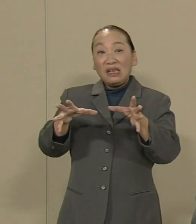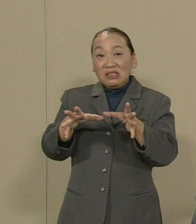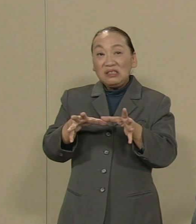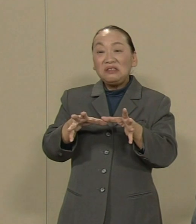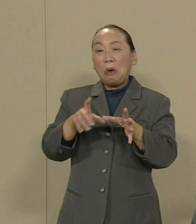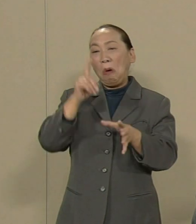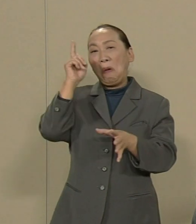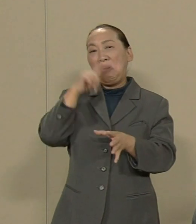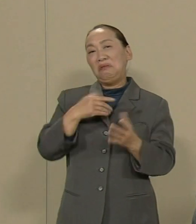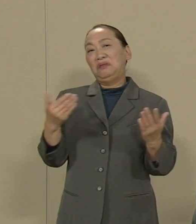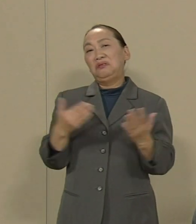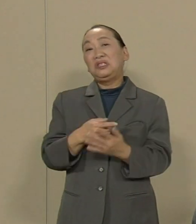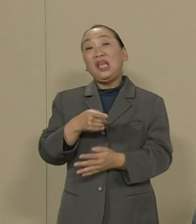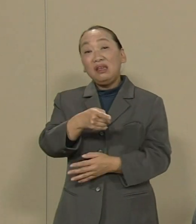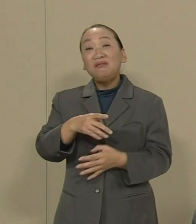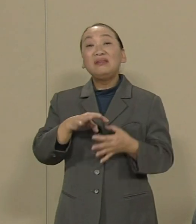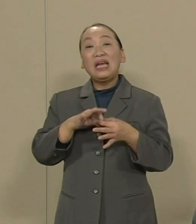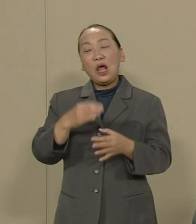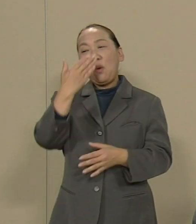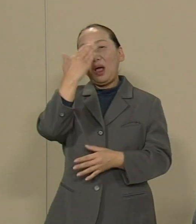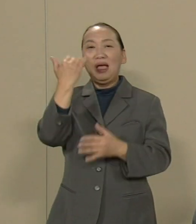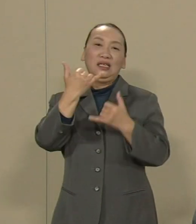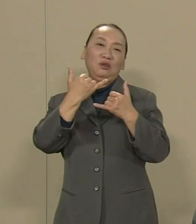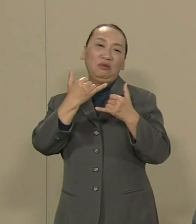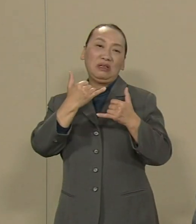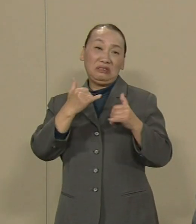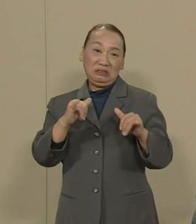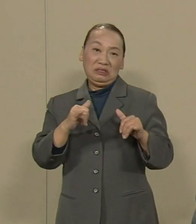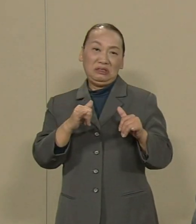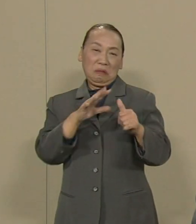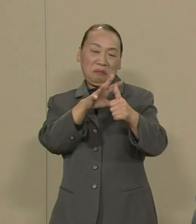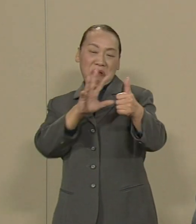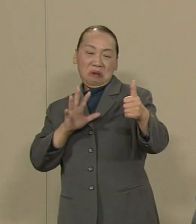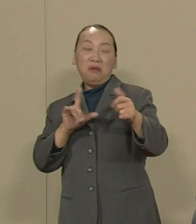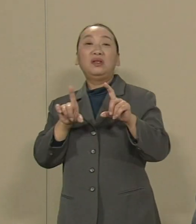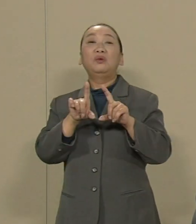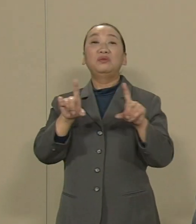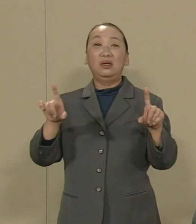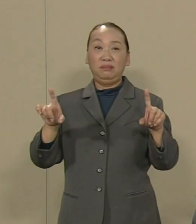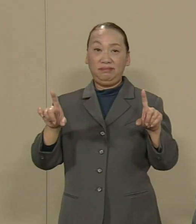そういう気持ちに若い人たちが なるのはある意味じゃ当然です